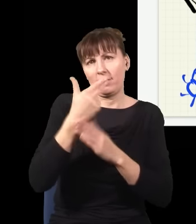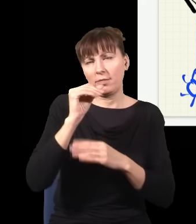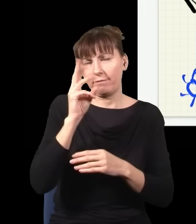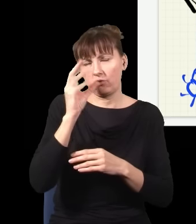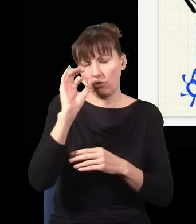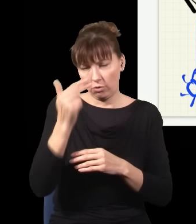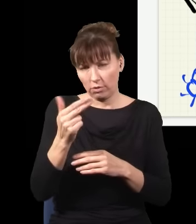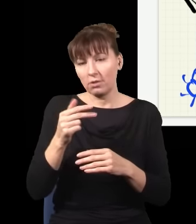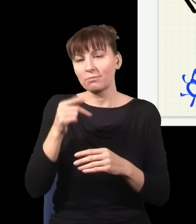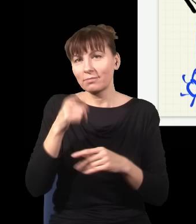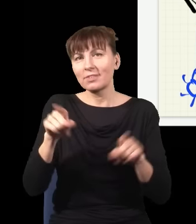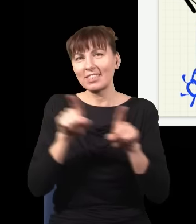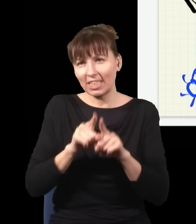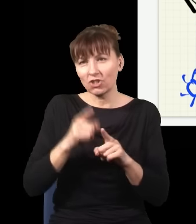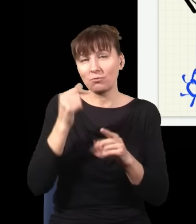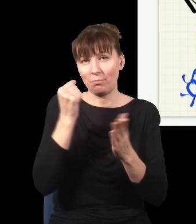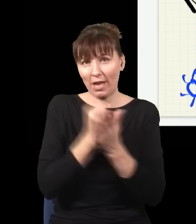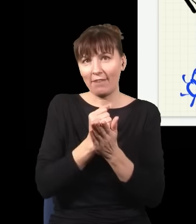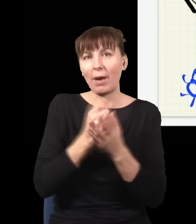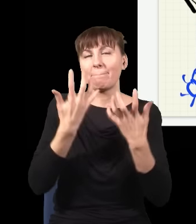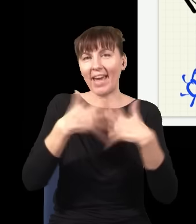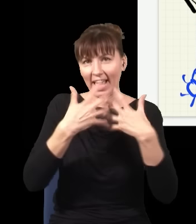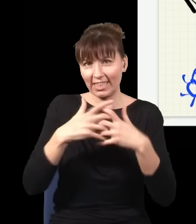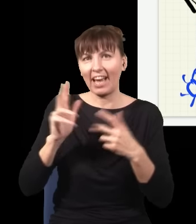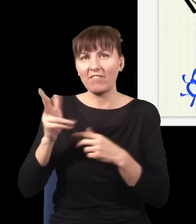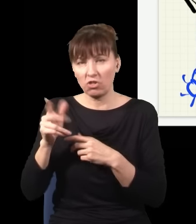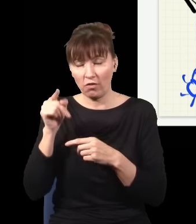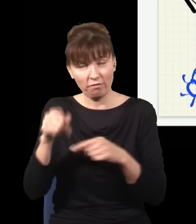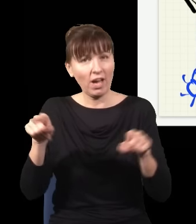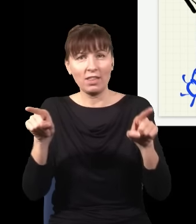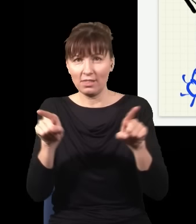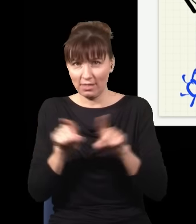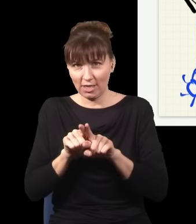prawa mechaniki kwantowej też powinny być odwracalne w czasie i w większości są, a konkretnie sytuacja,